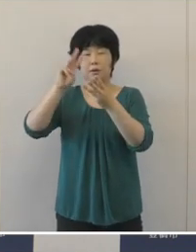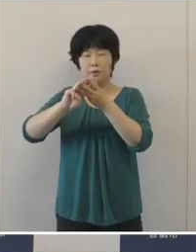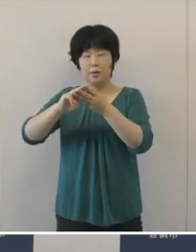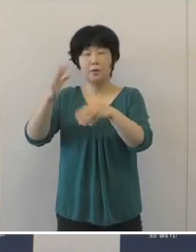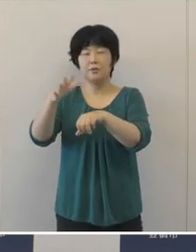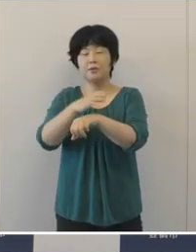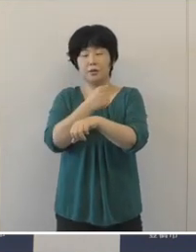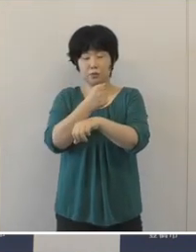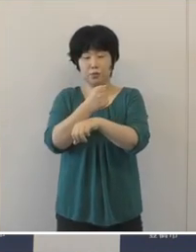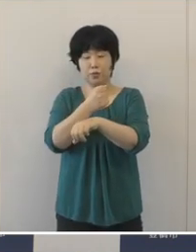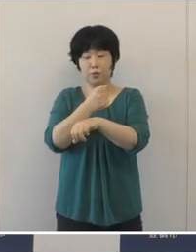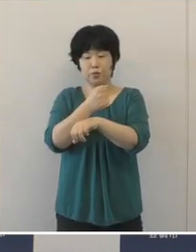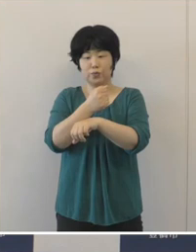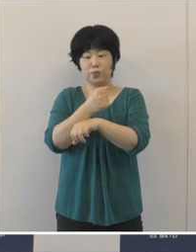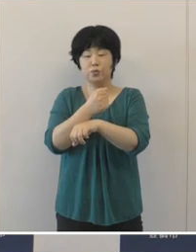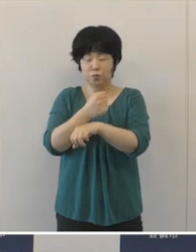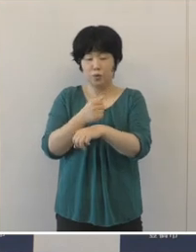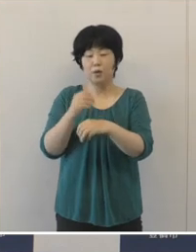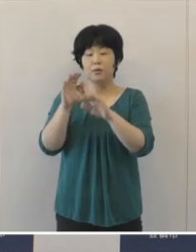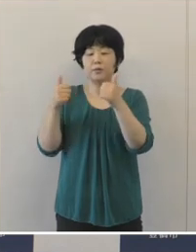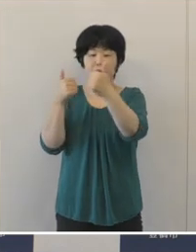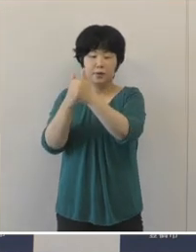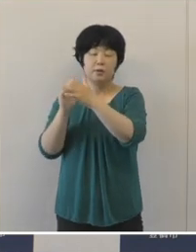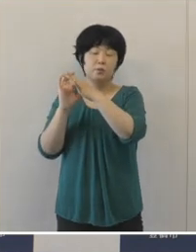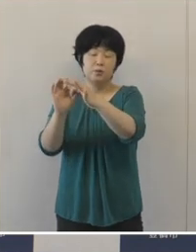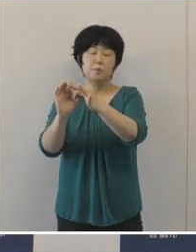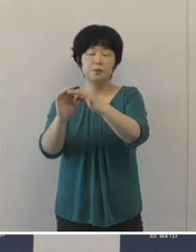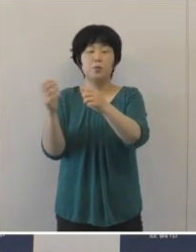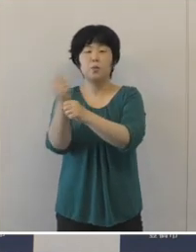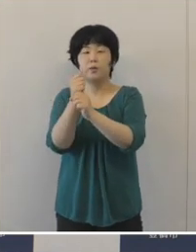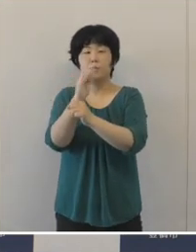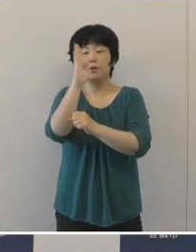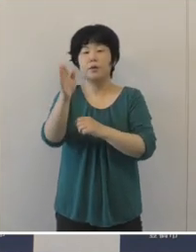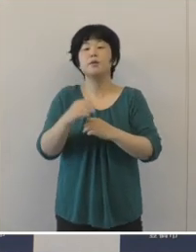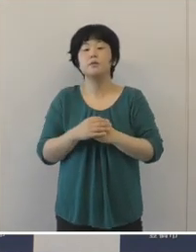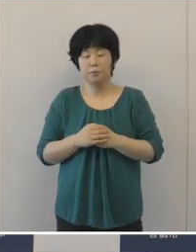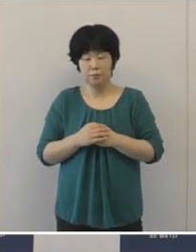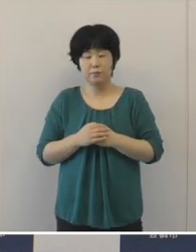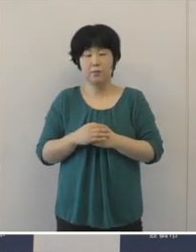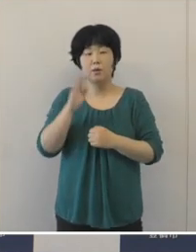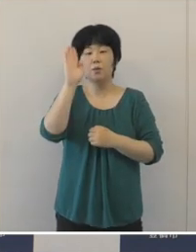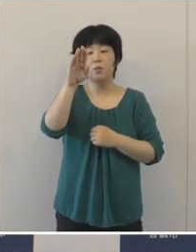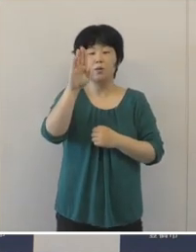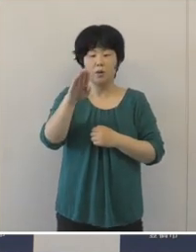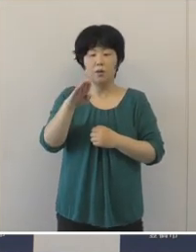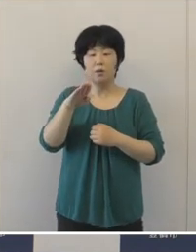ぜひ、また応援をしていきたいと思います。 そして、これから出場が予定されています のは